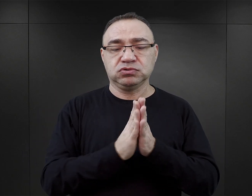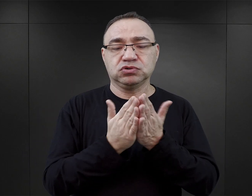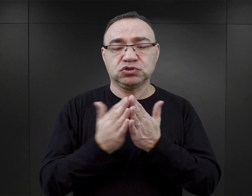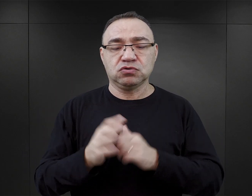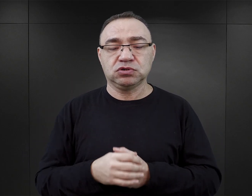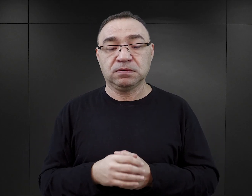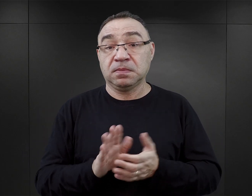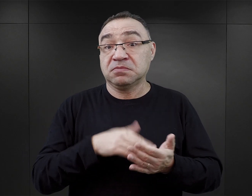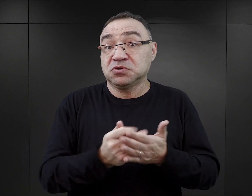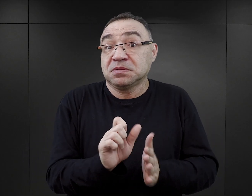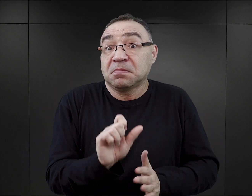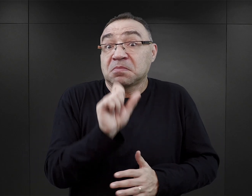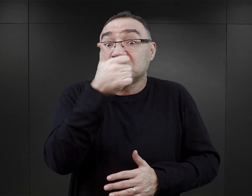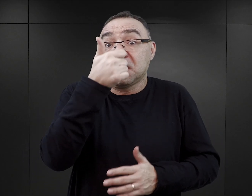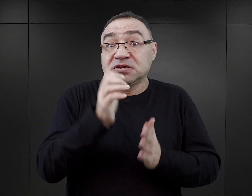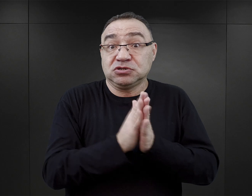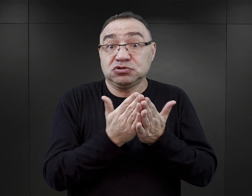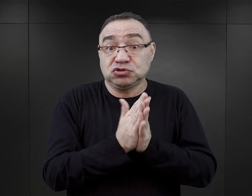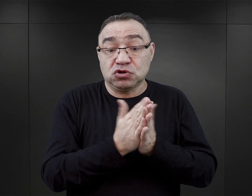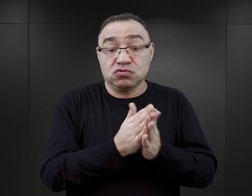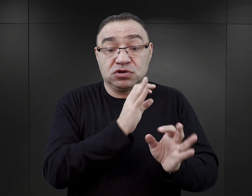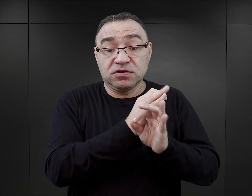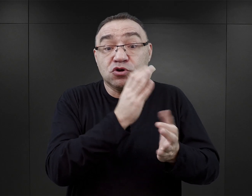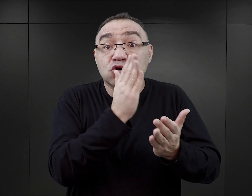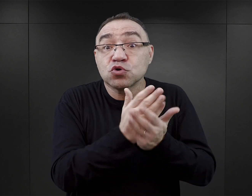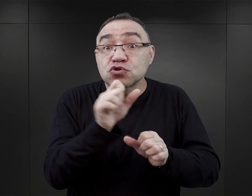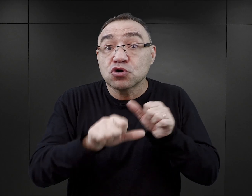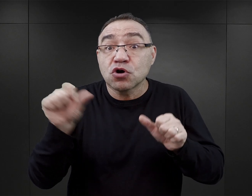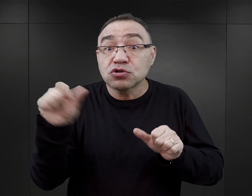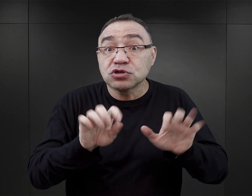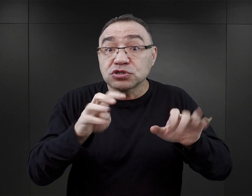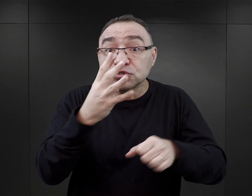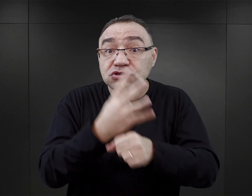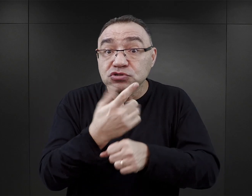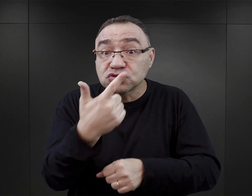Właściwie pierwsze publikacje na temat Auschwitz wydawane były już w ‘42 roku.